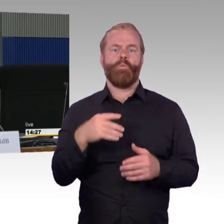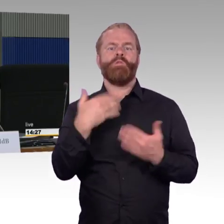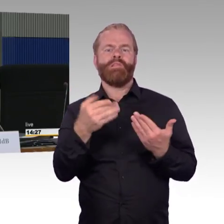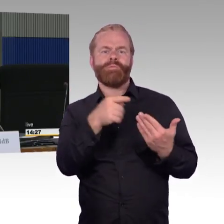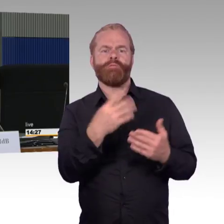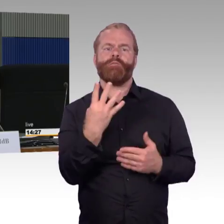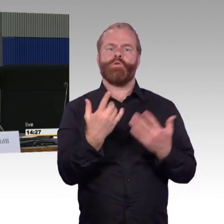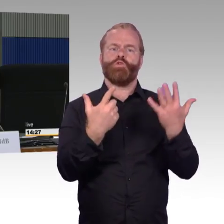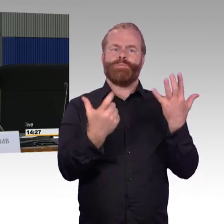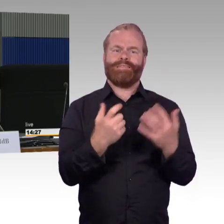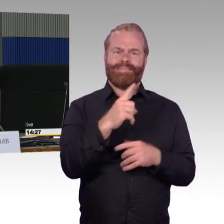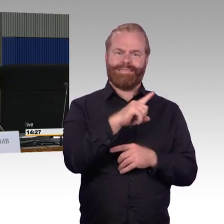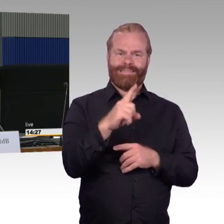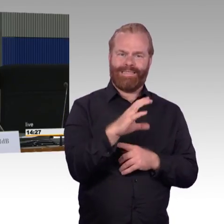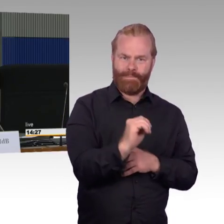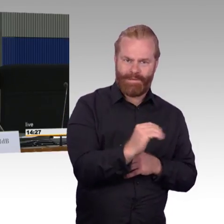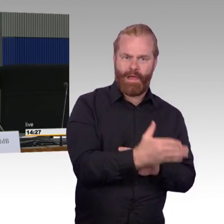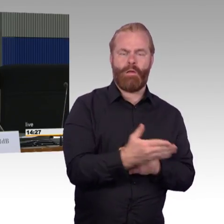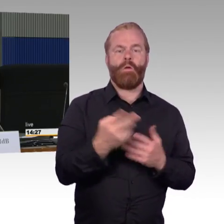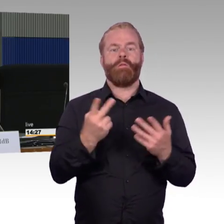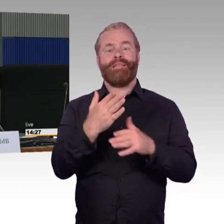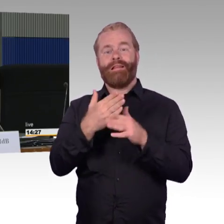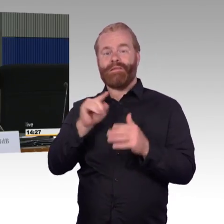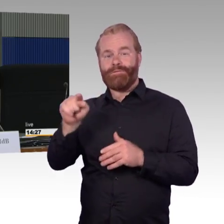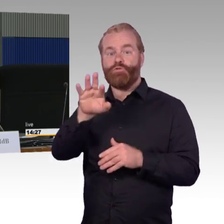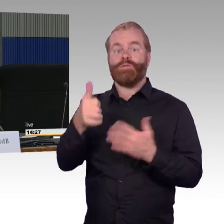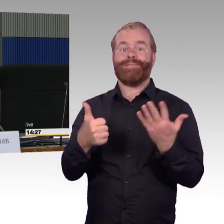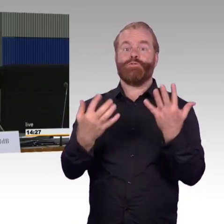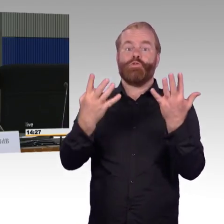dass der Bahnsteig allein für den Reisenden,